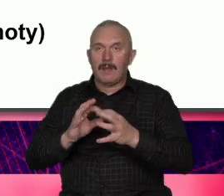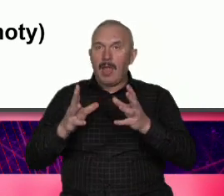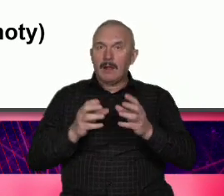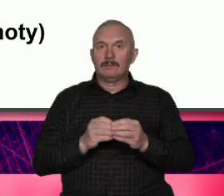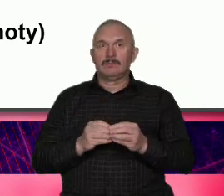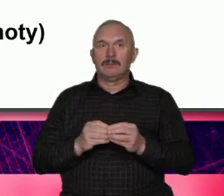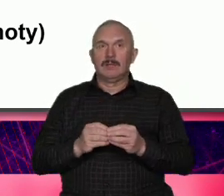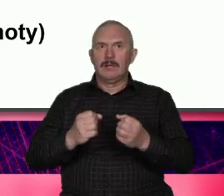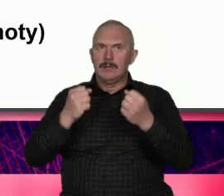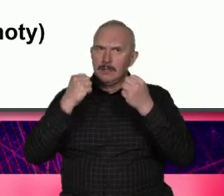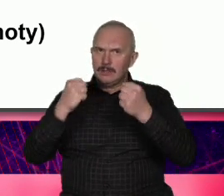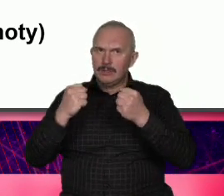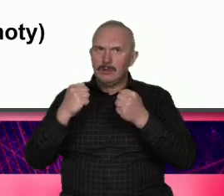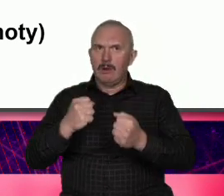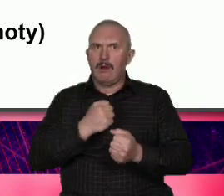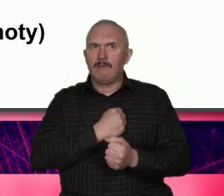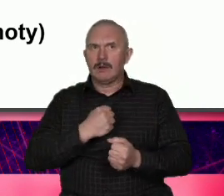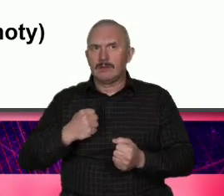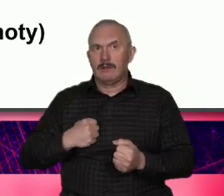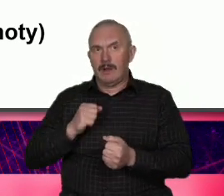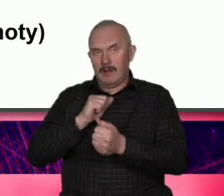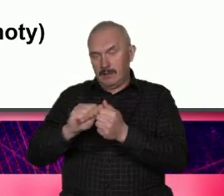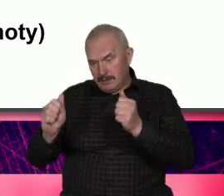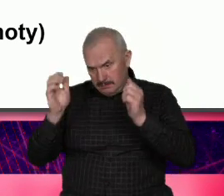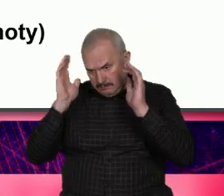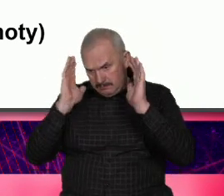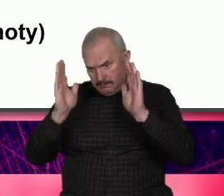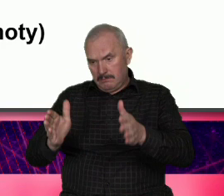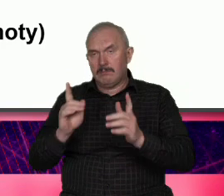i w drugim jest niezwykle wiarygodna bo i w tej tożsamości egoistycznej jest